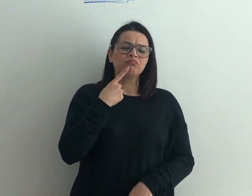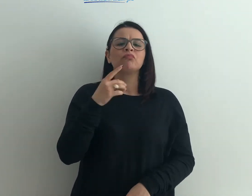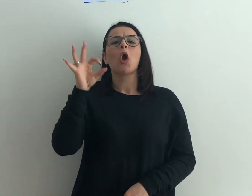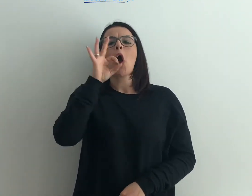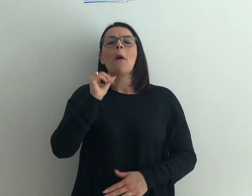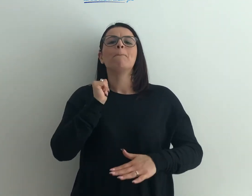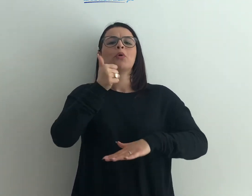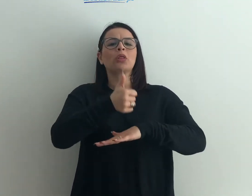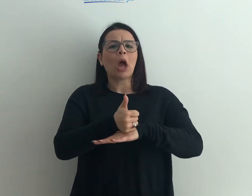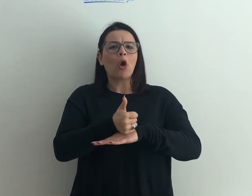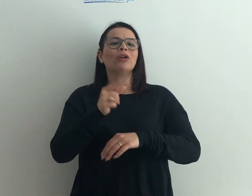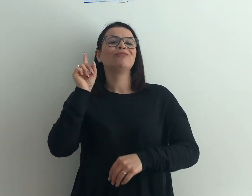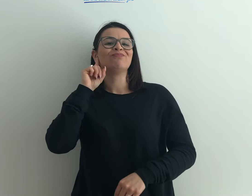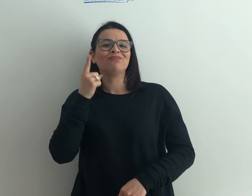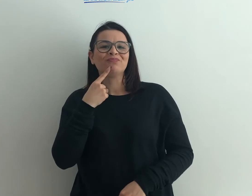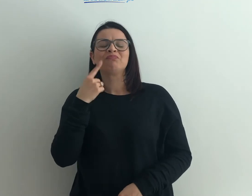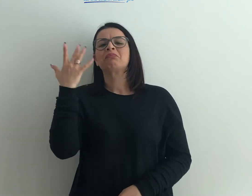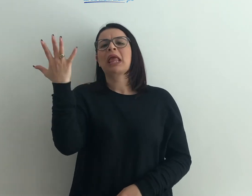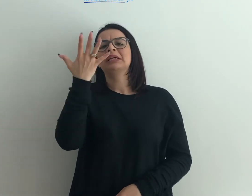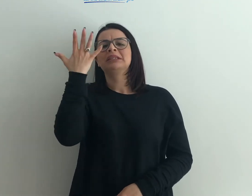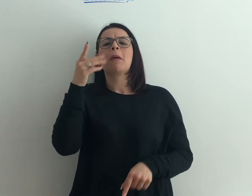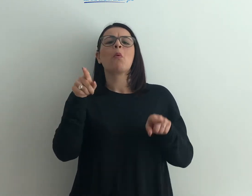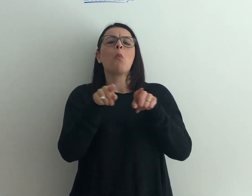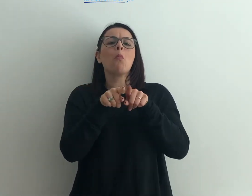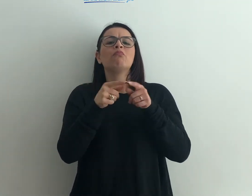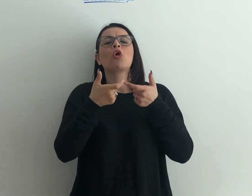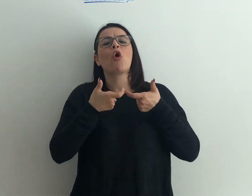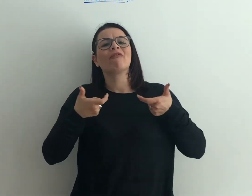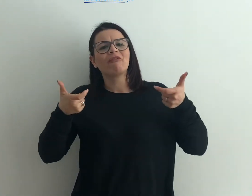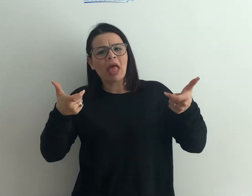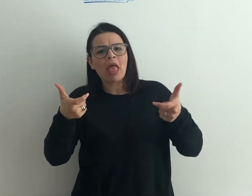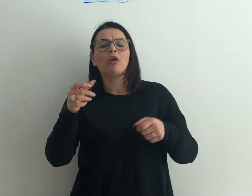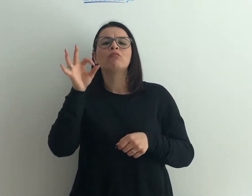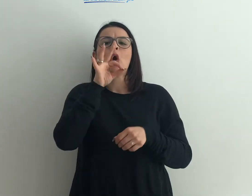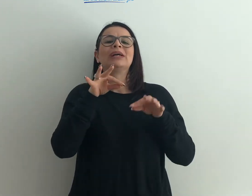di persone sorde o un evento che vede il sordo protagonista, un convegno, un